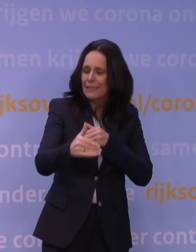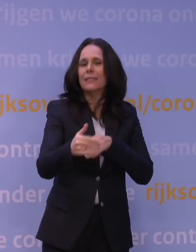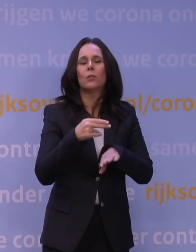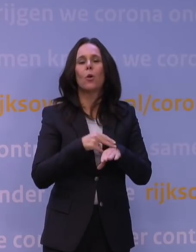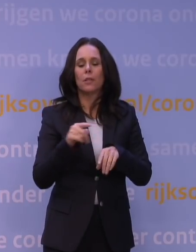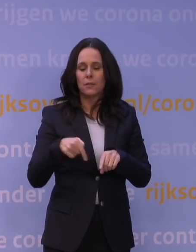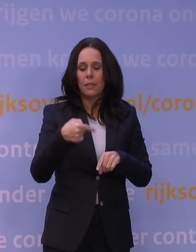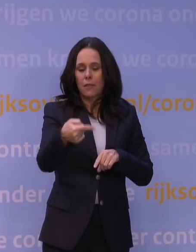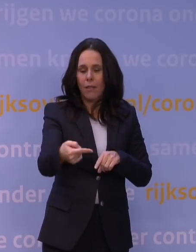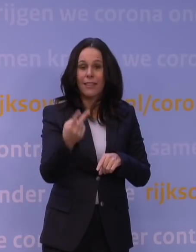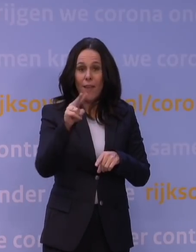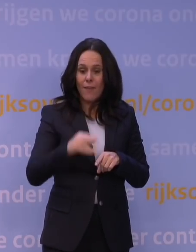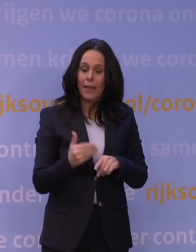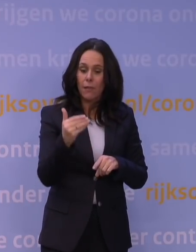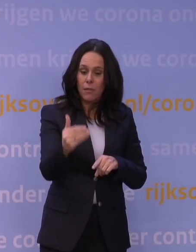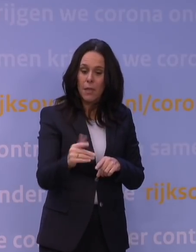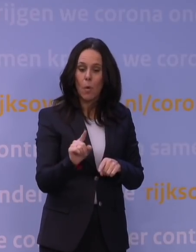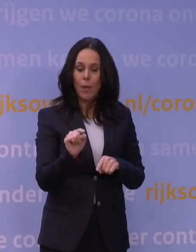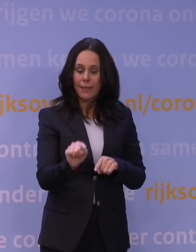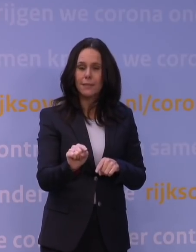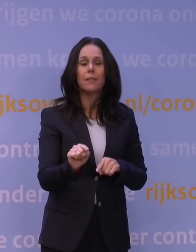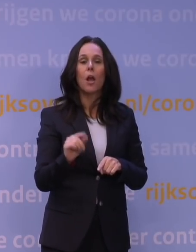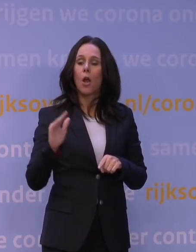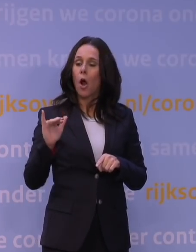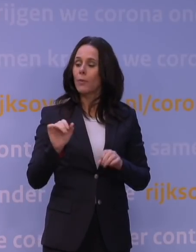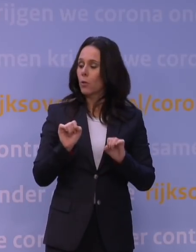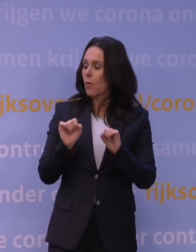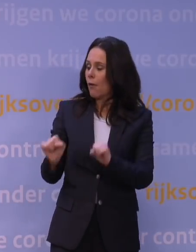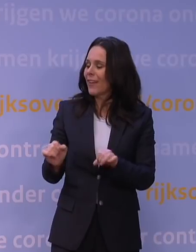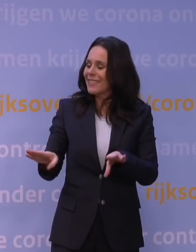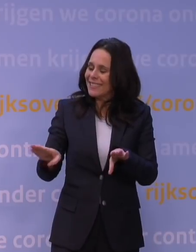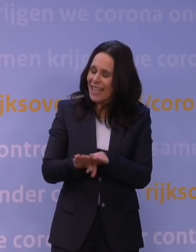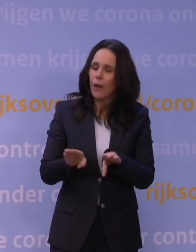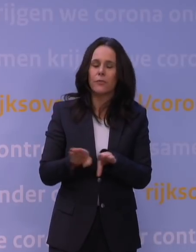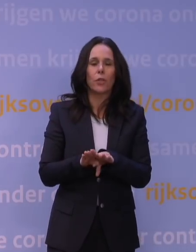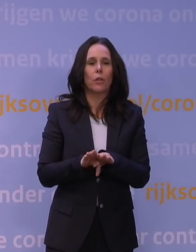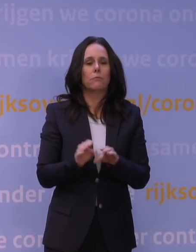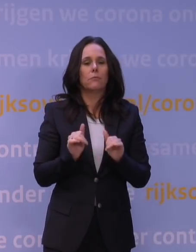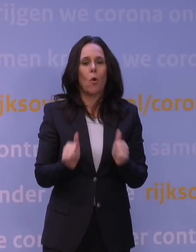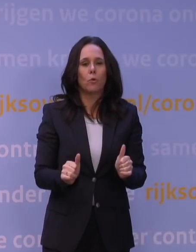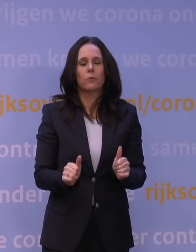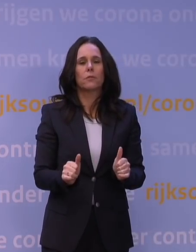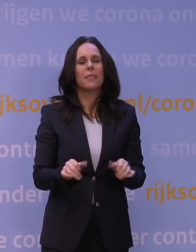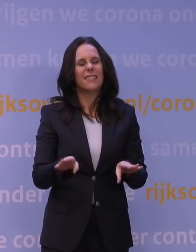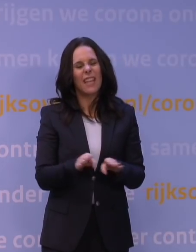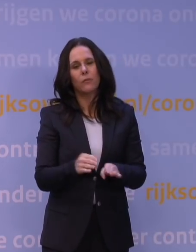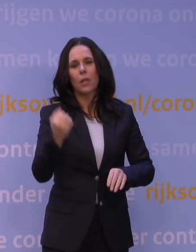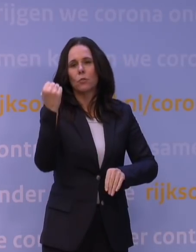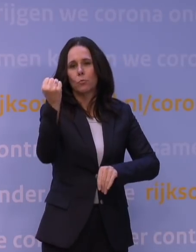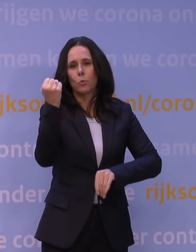dat de afweer tegen omikron eigenlijk net zo goed is initieel als wanneer je een boostervaccinatie geeft